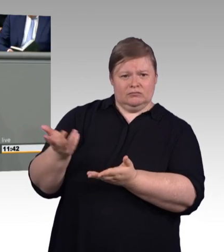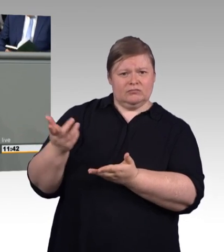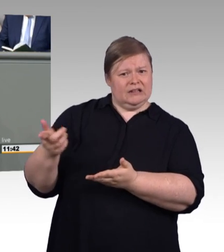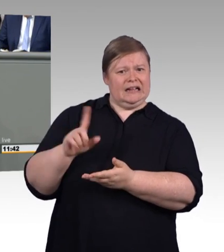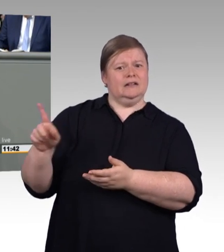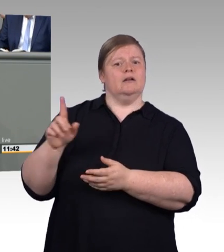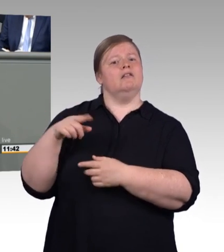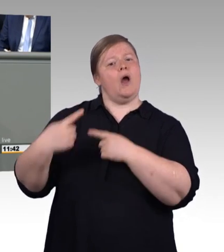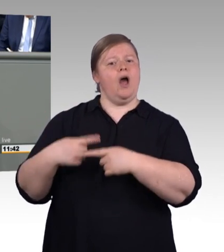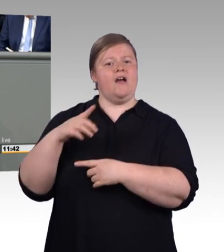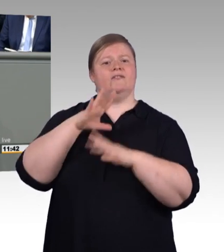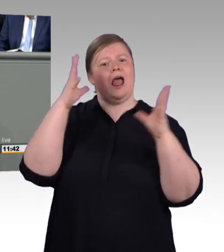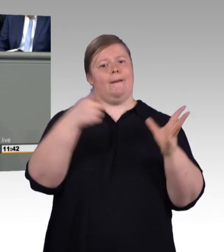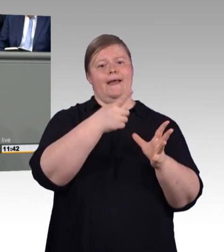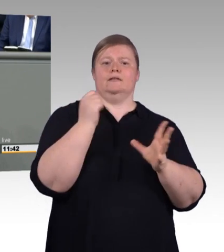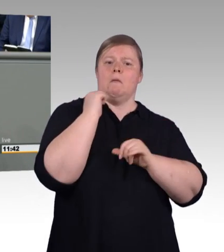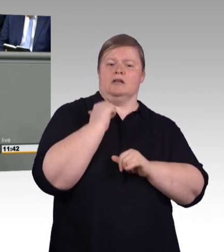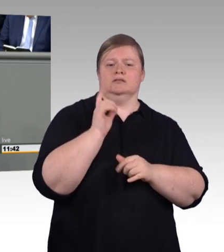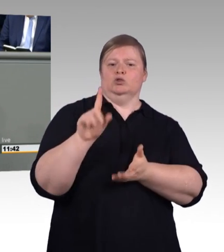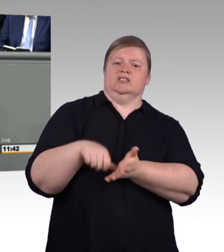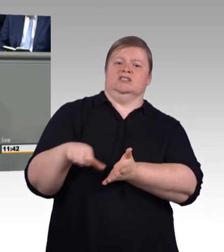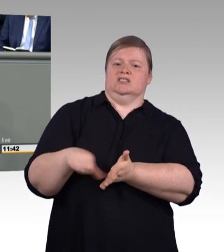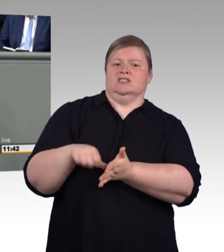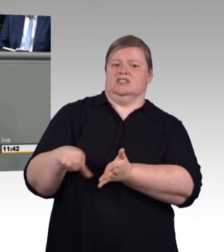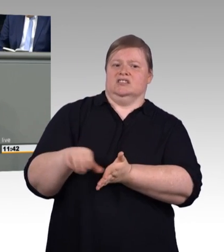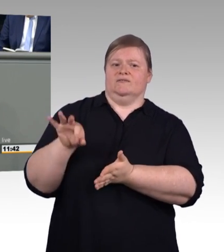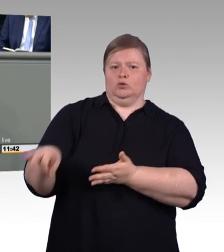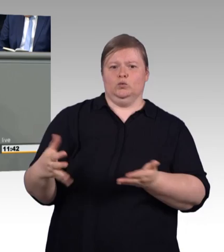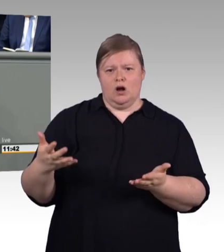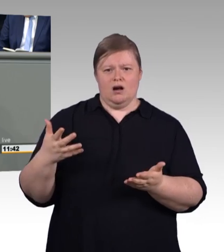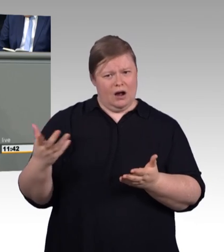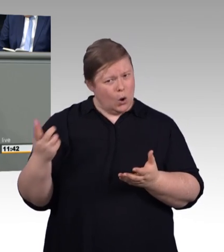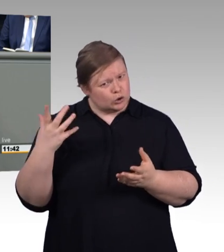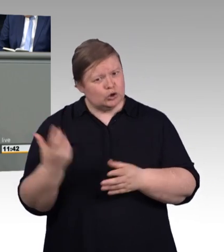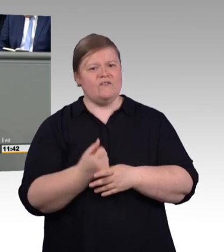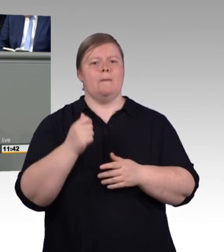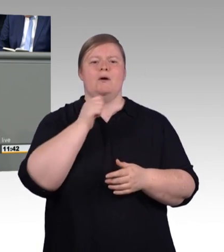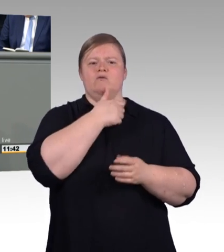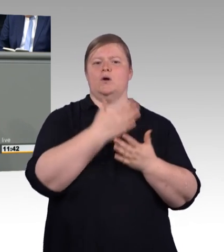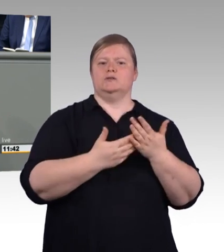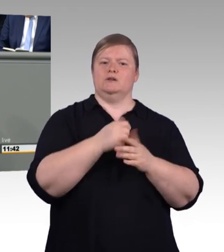leider an dieser Stelle zu kurz. Sie schielen auf die Universitäten, das verraten auch die neuen Titel,